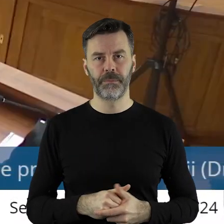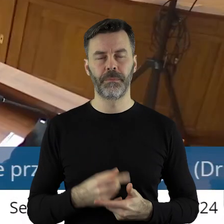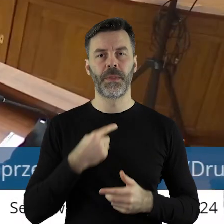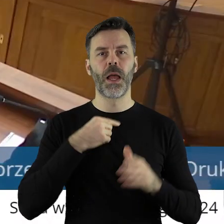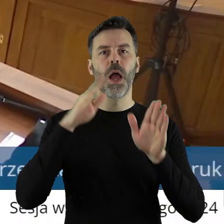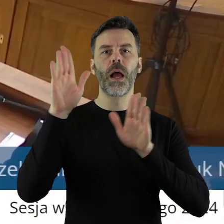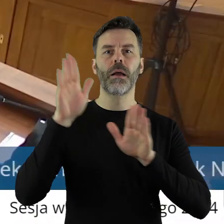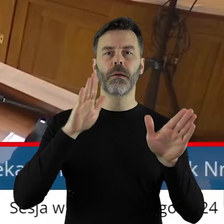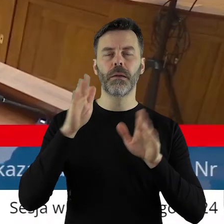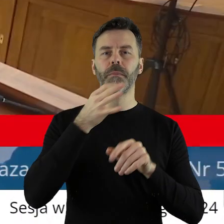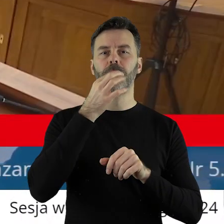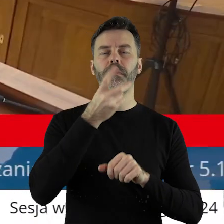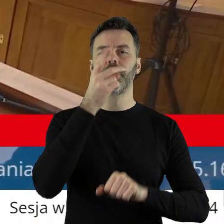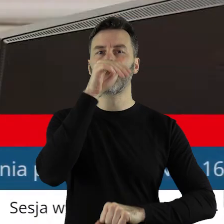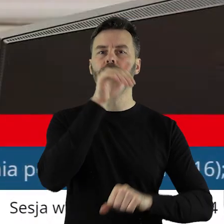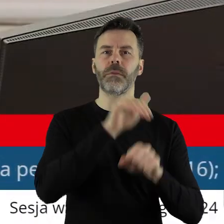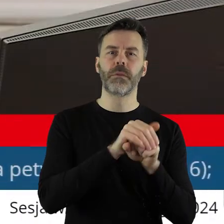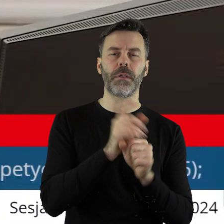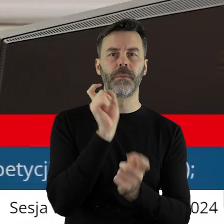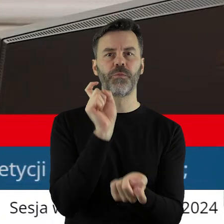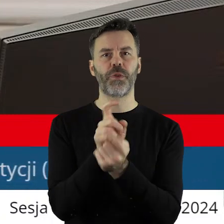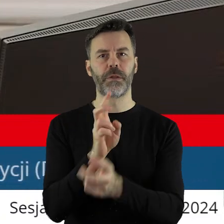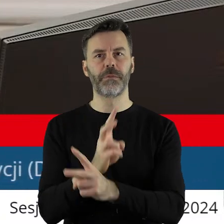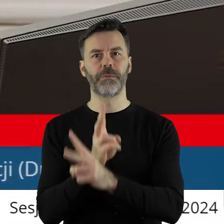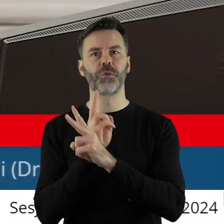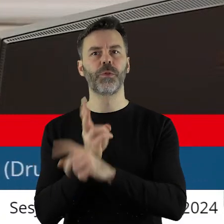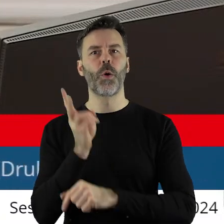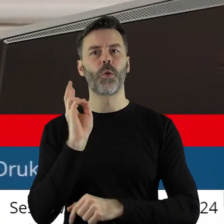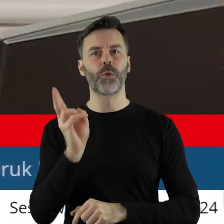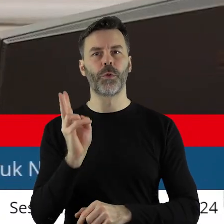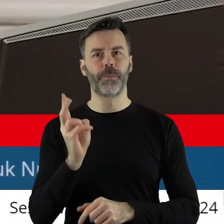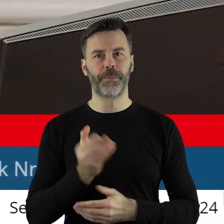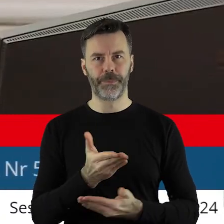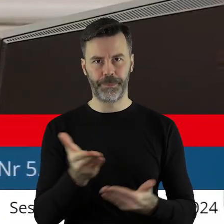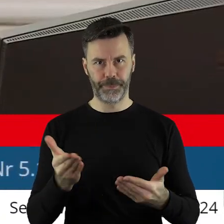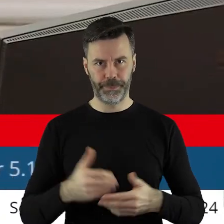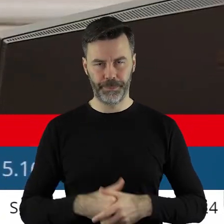Kto z państwa radnych jest za podjęciem uchwały? Kto jest przeciw, kto się wstrzymał?